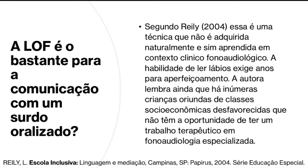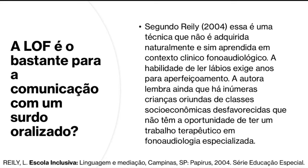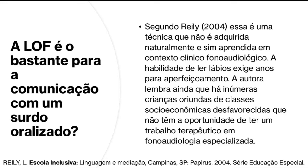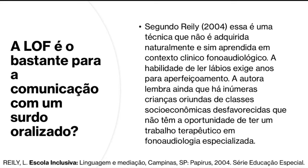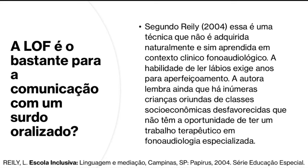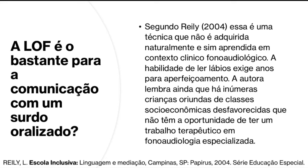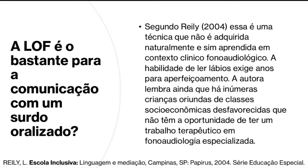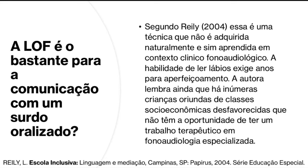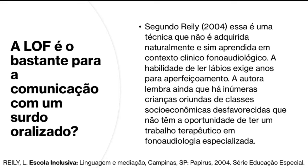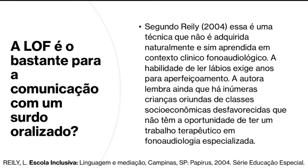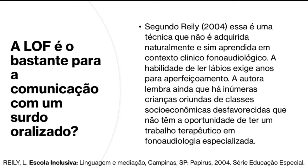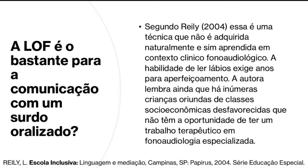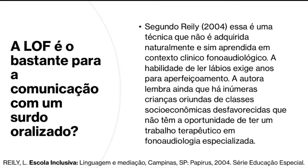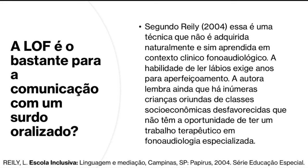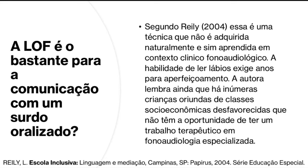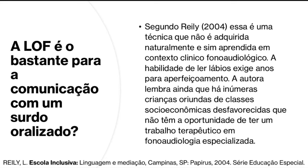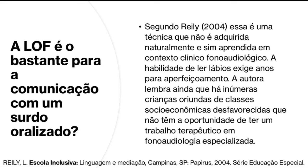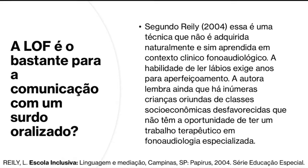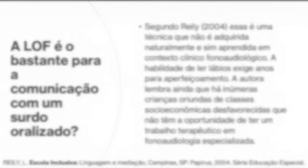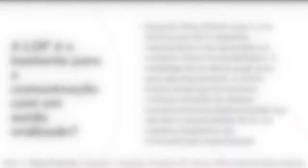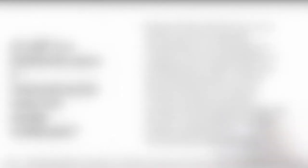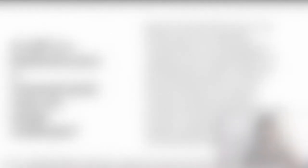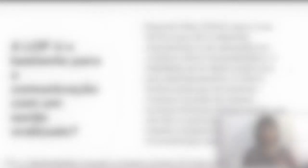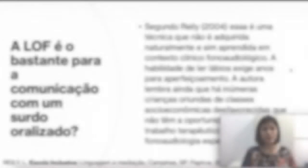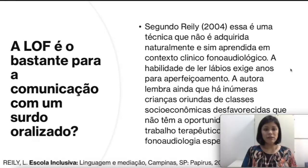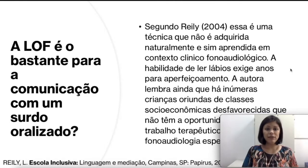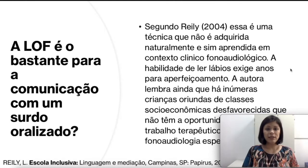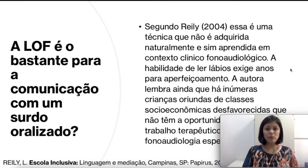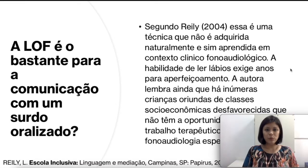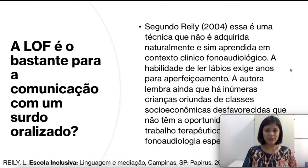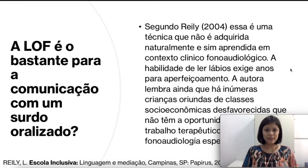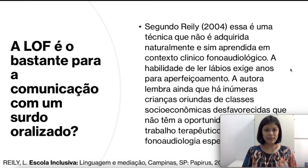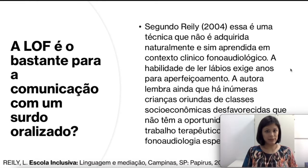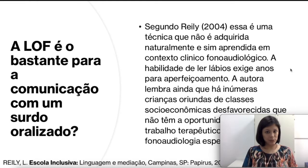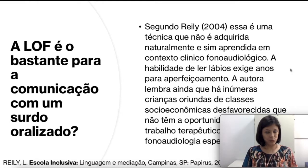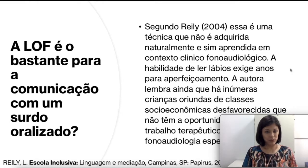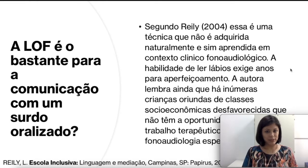terapêutico em fonoaudiologia especializado. Isso significa que muitas das crianças surdas